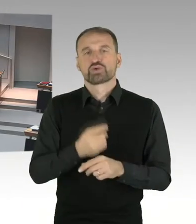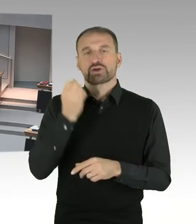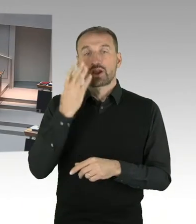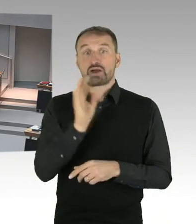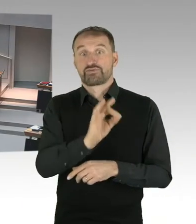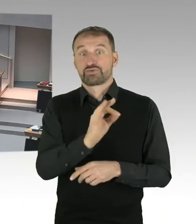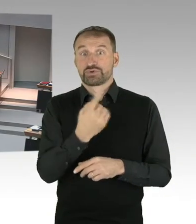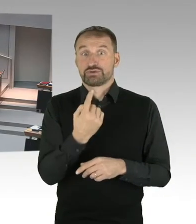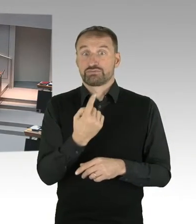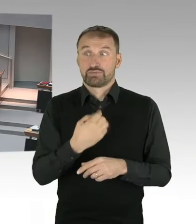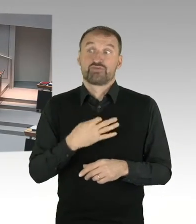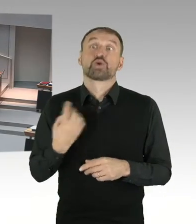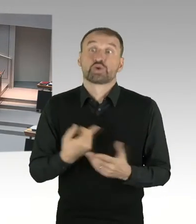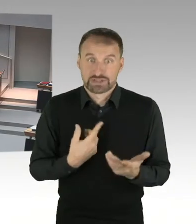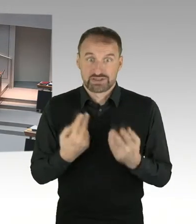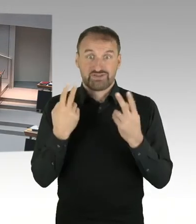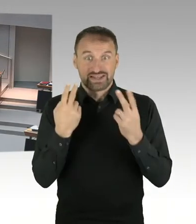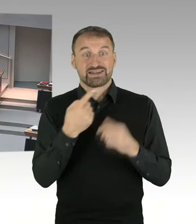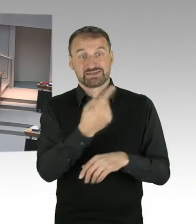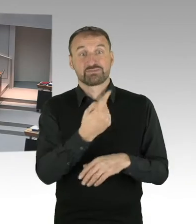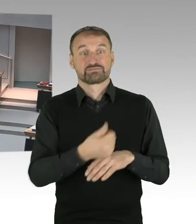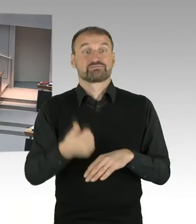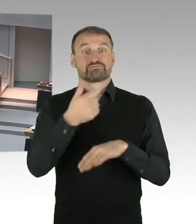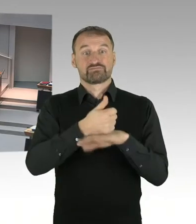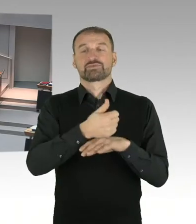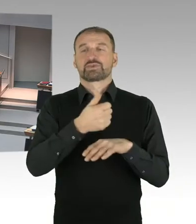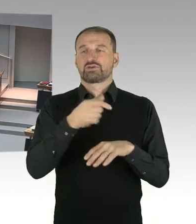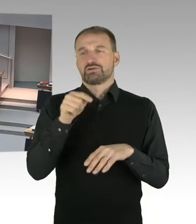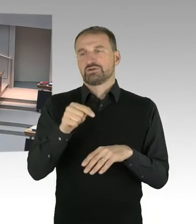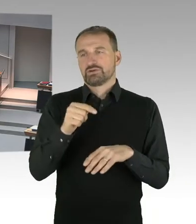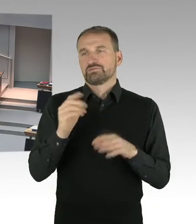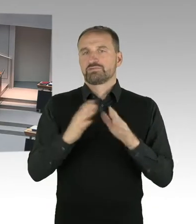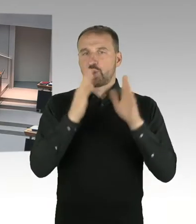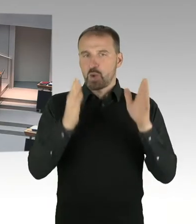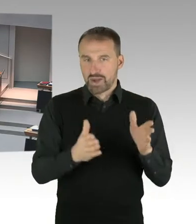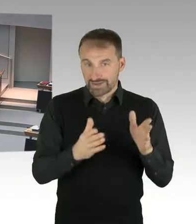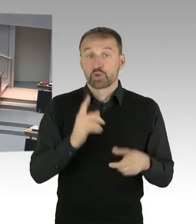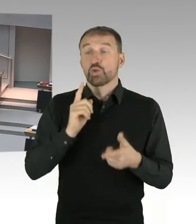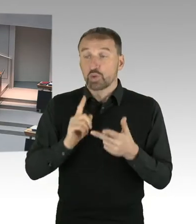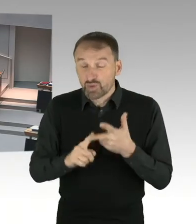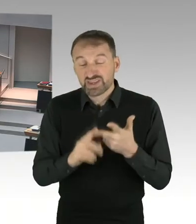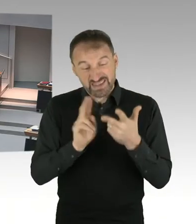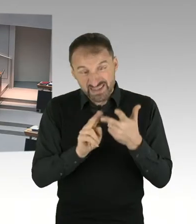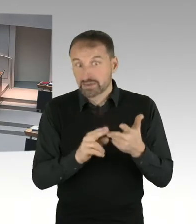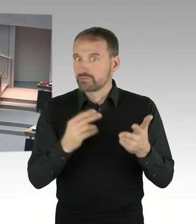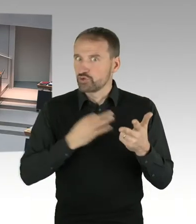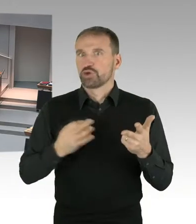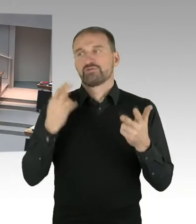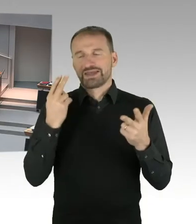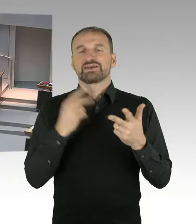(Präsidium) Die zweite Nachfrage geht an die Abgeordnete Frau Bangert, bitteschön. Sie haben das Wort. (Sprecherwechsel) Vielen Dank.